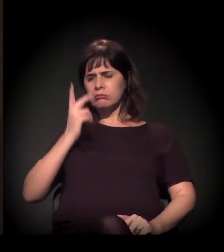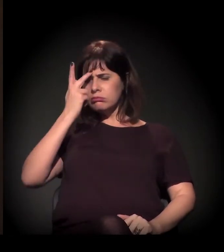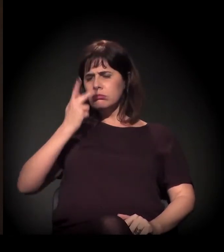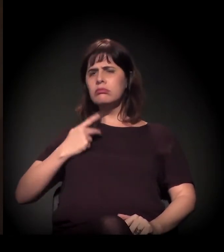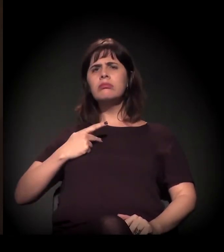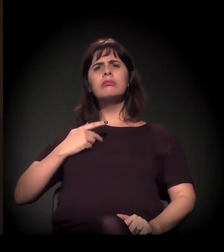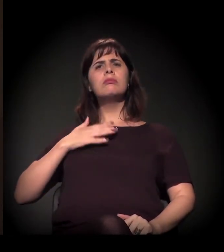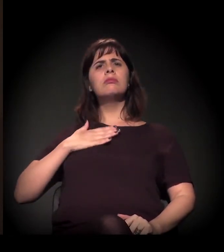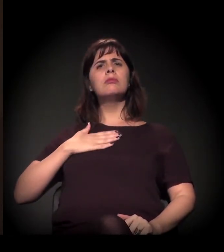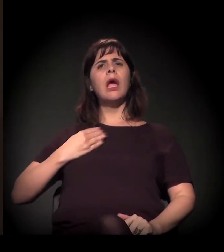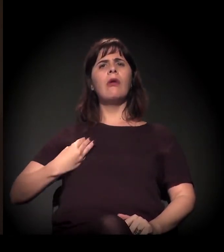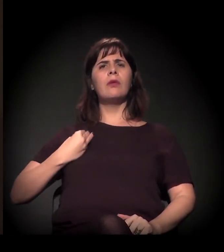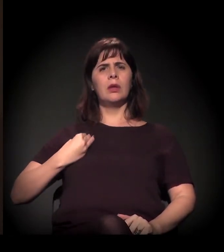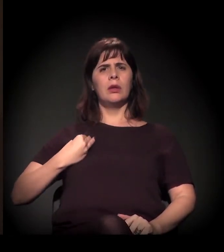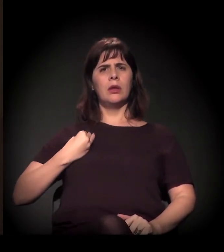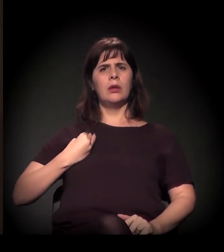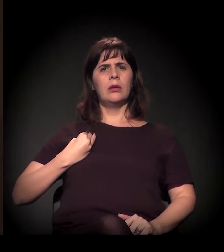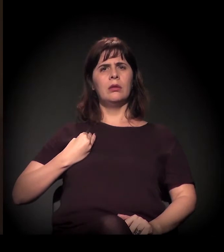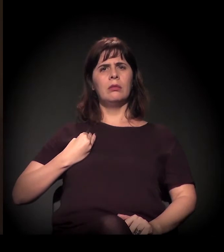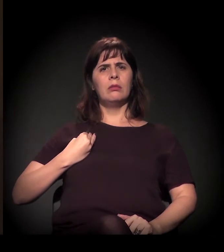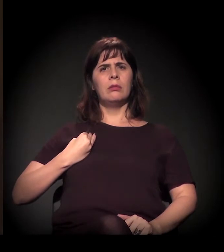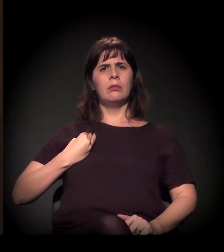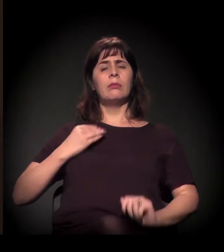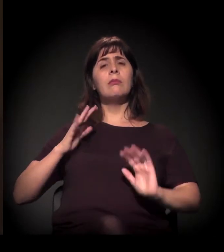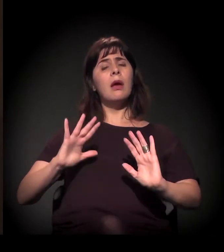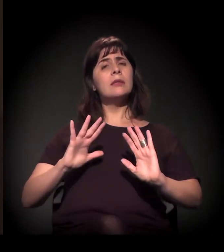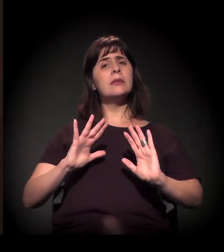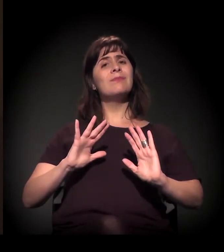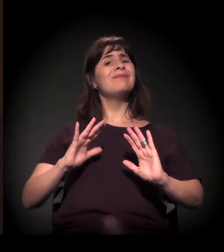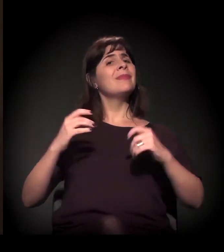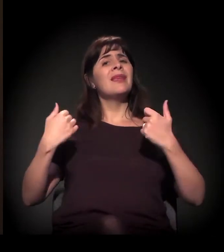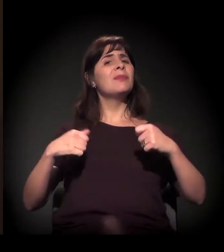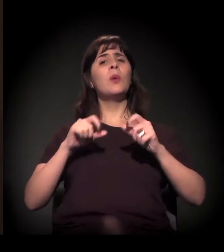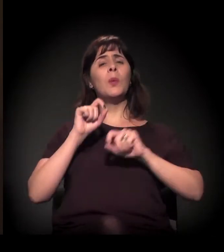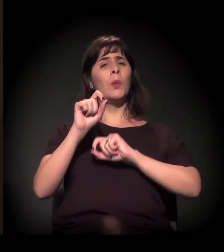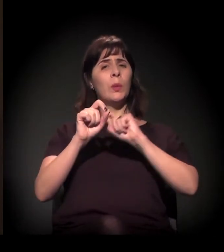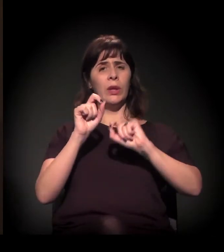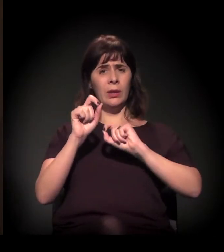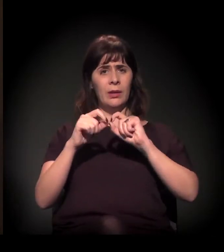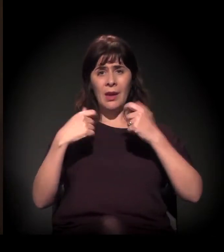Para isso, precisamos ter este caminho